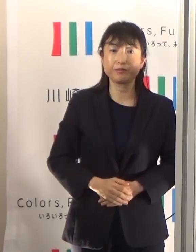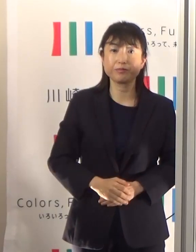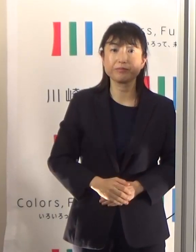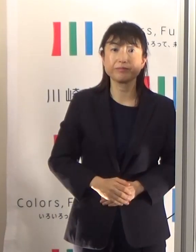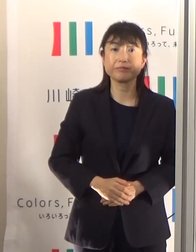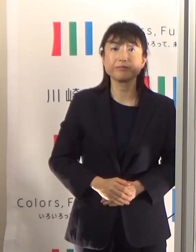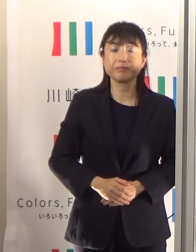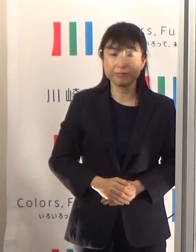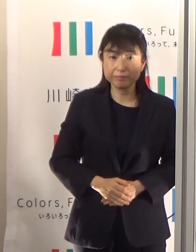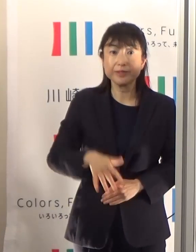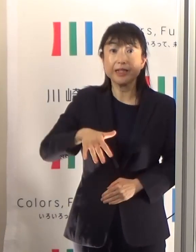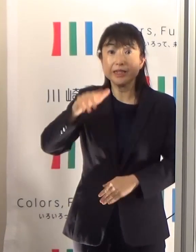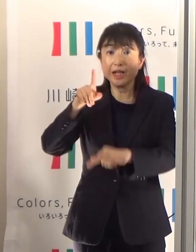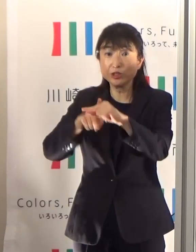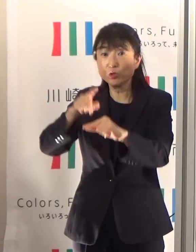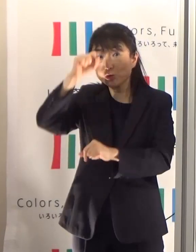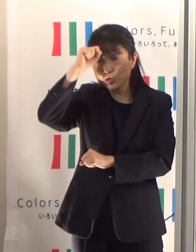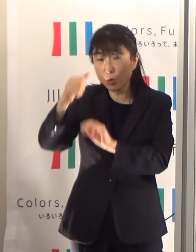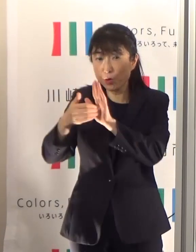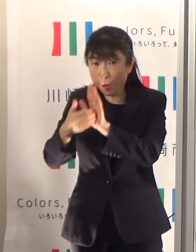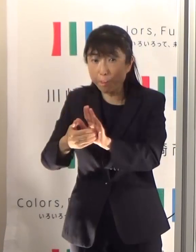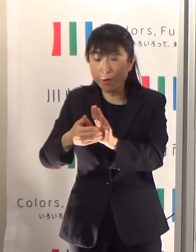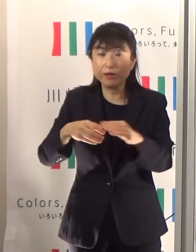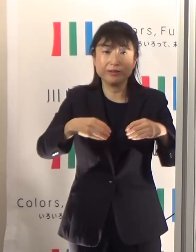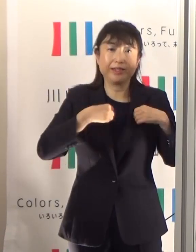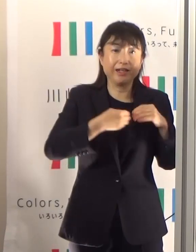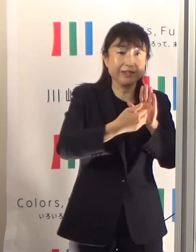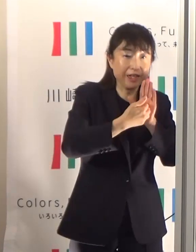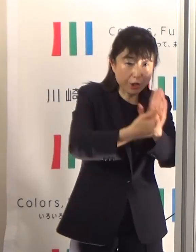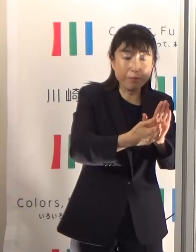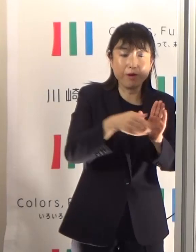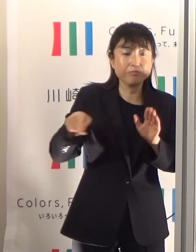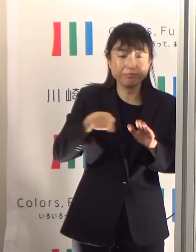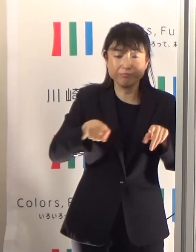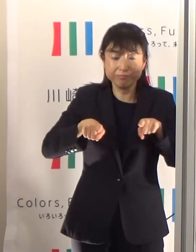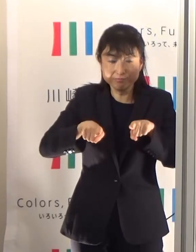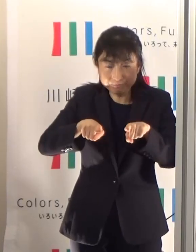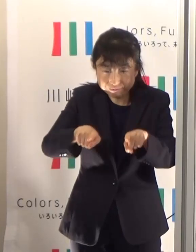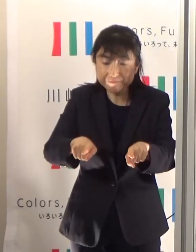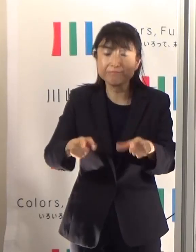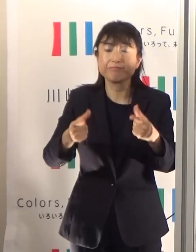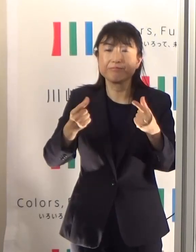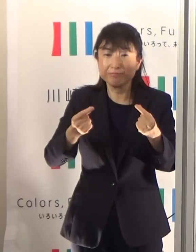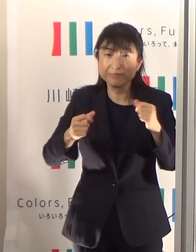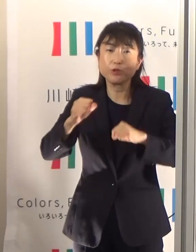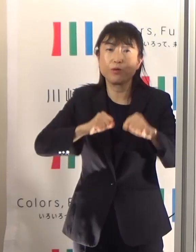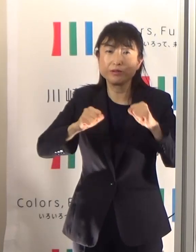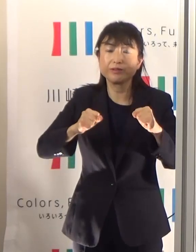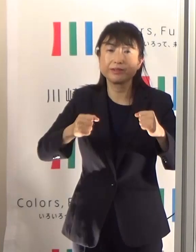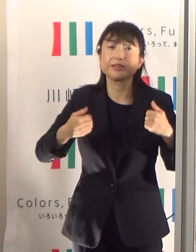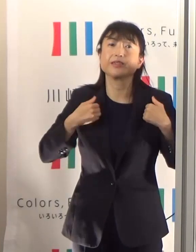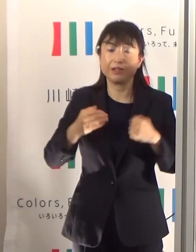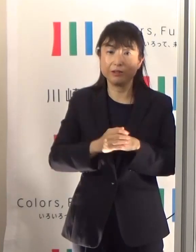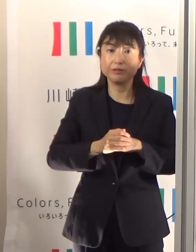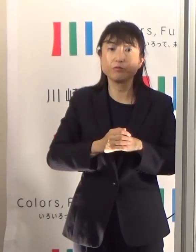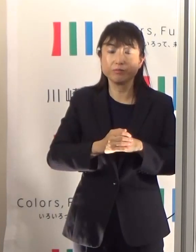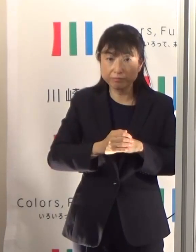熱中症予防と感染予防を両立させていかなくちゃいけないためには、私たちの行動も少し変えていかなければなりません